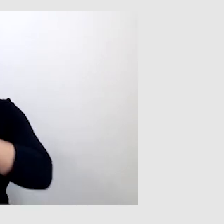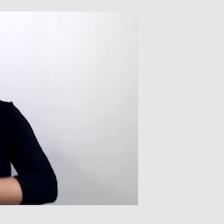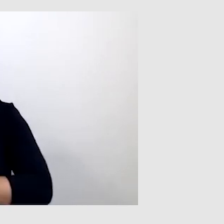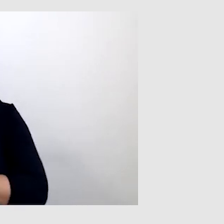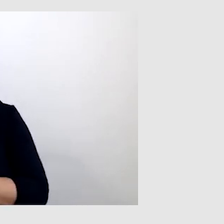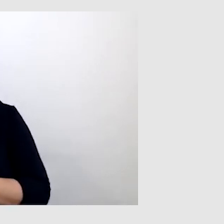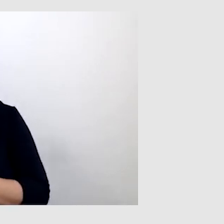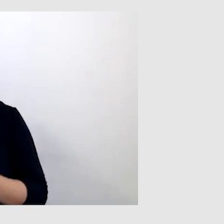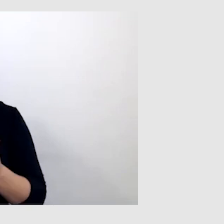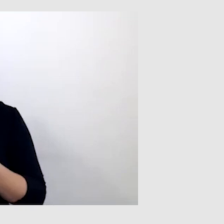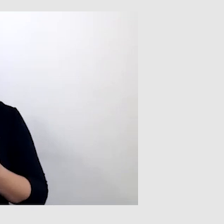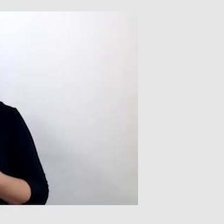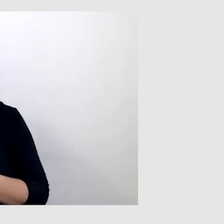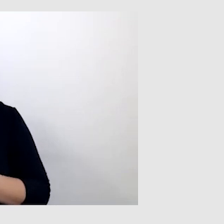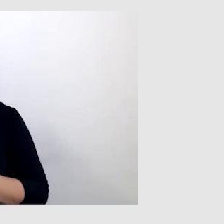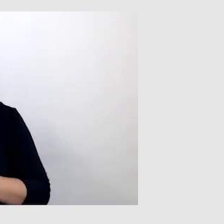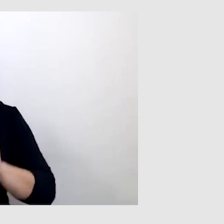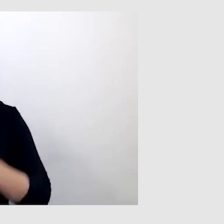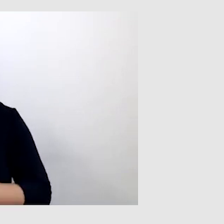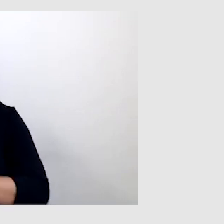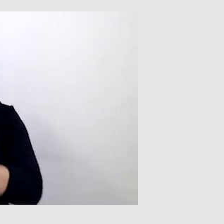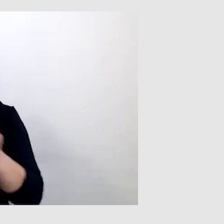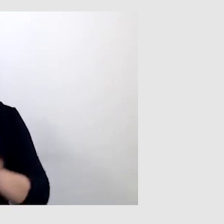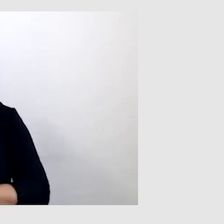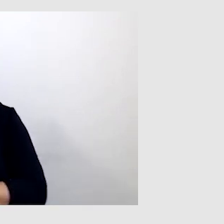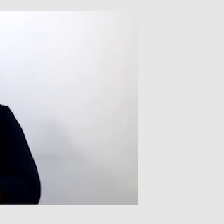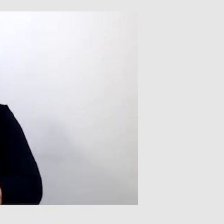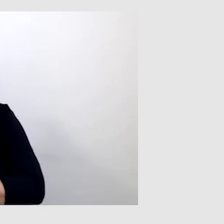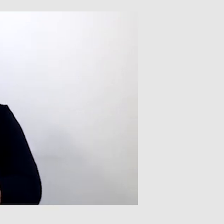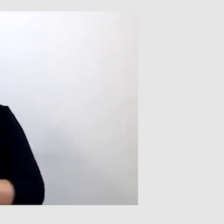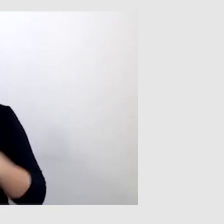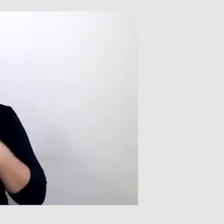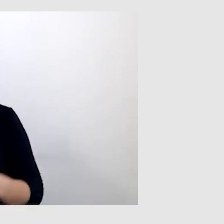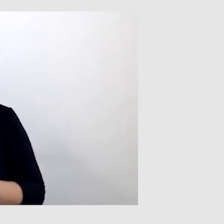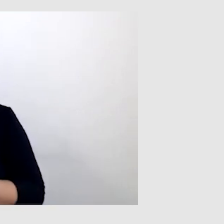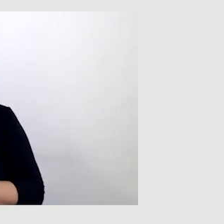Nie jestem w stanie non-stop patrzeć na osobę bezpośrednio,